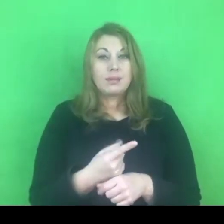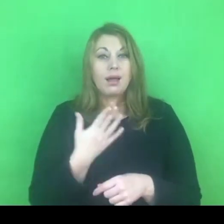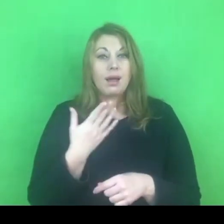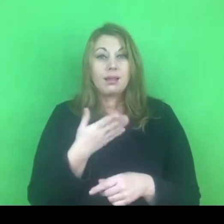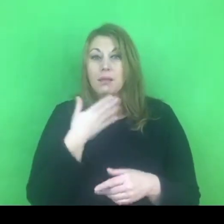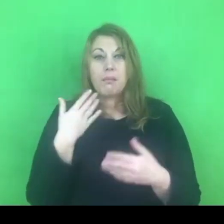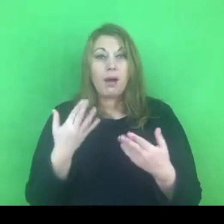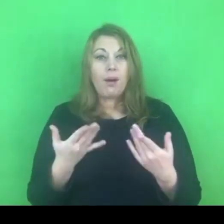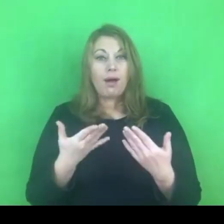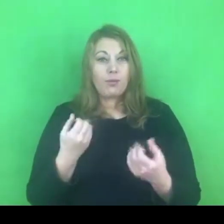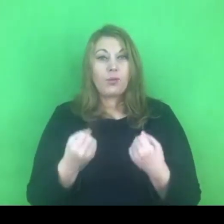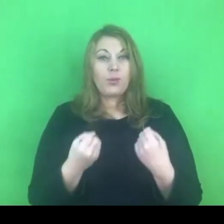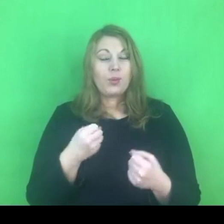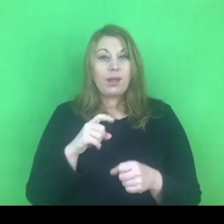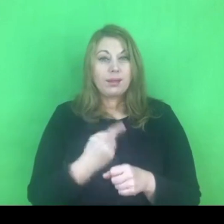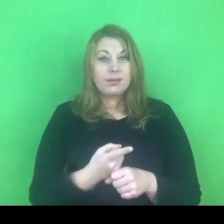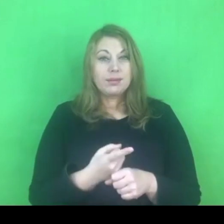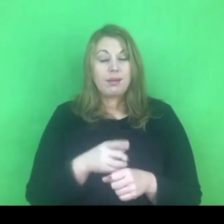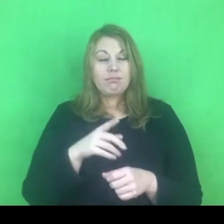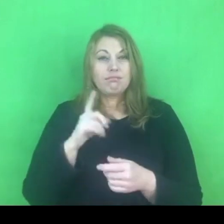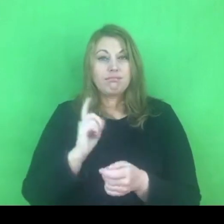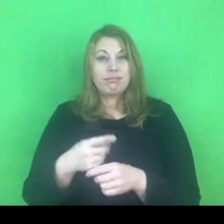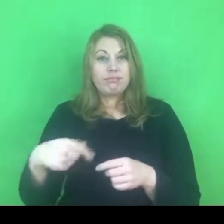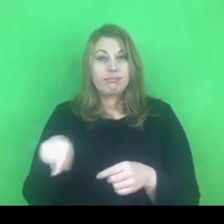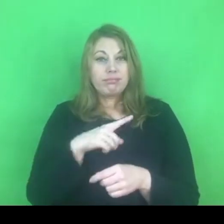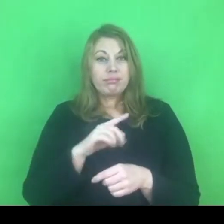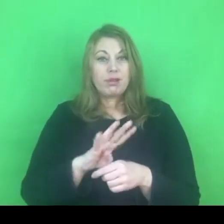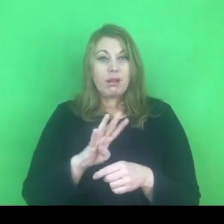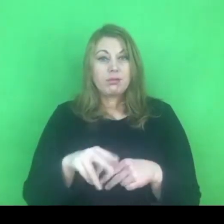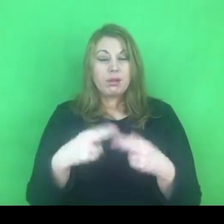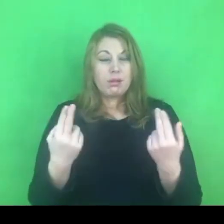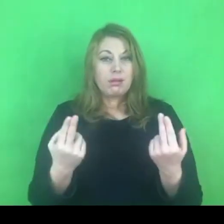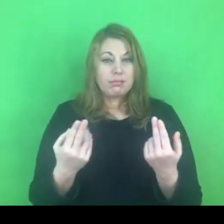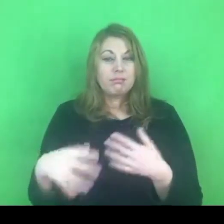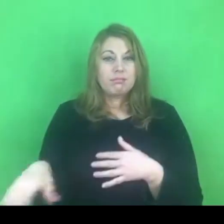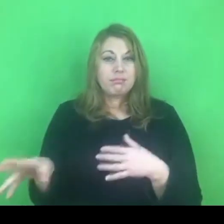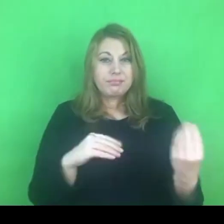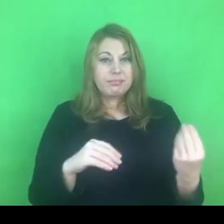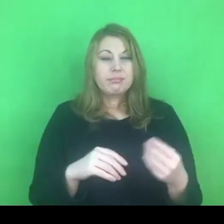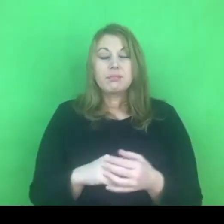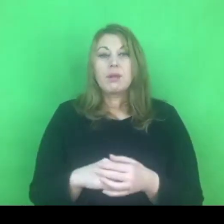Natomiast policjanci są wyposażeni w narzędzia, które mają im to ułatwić.